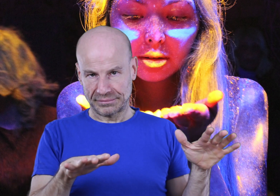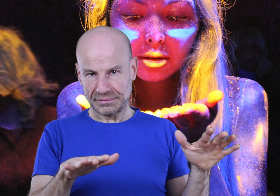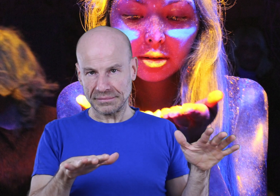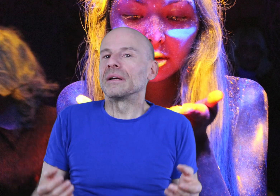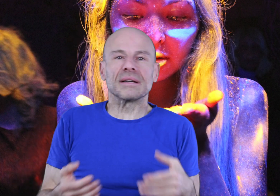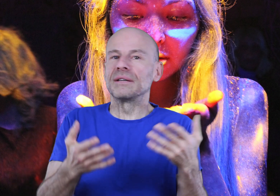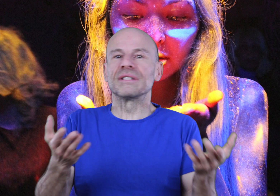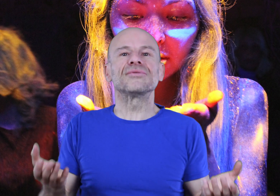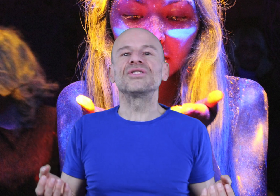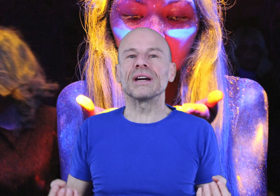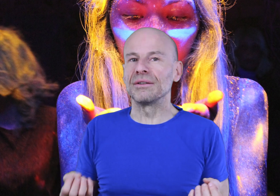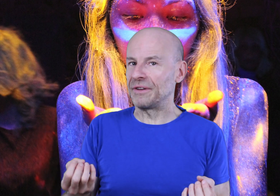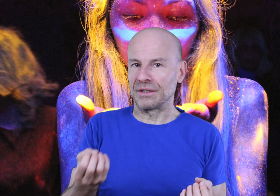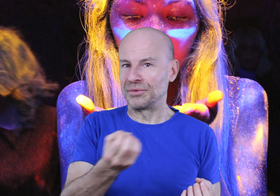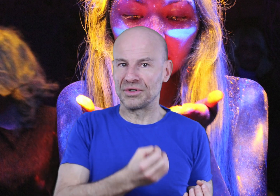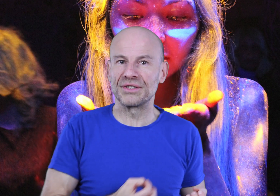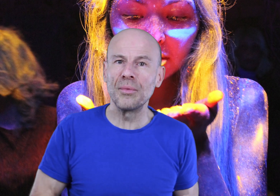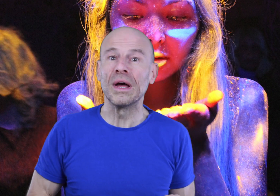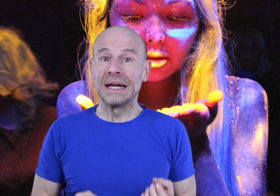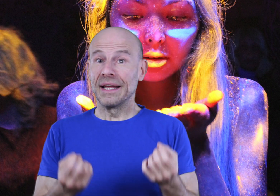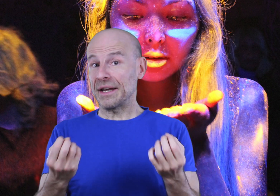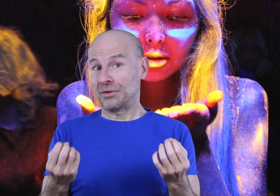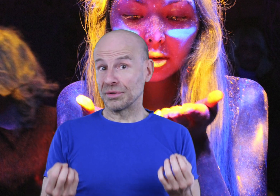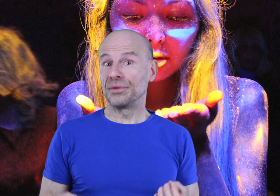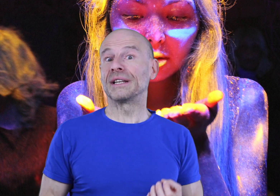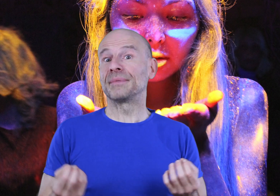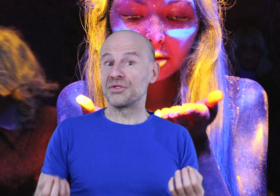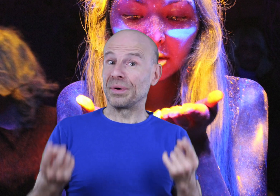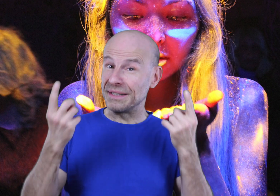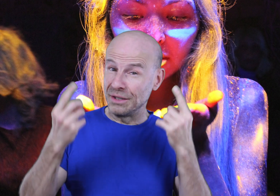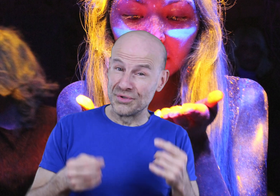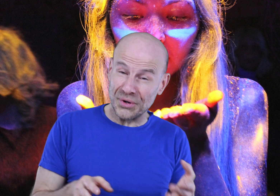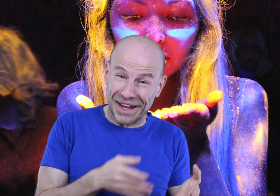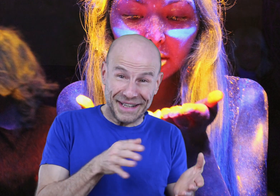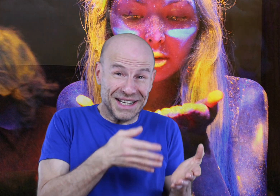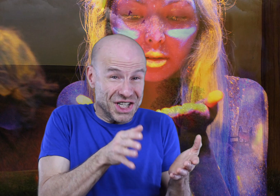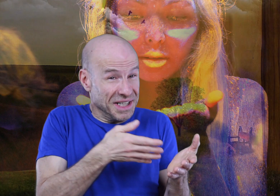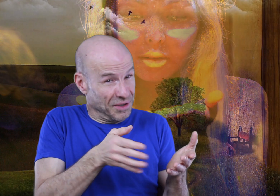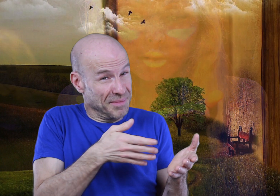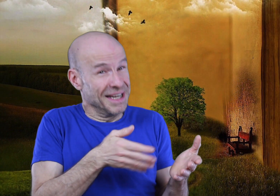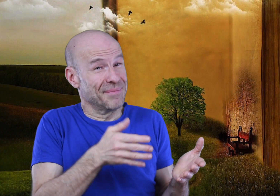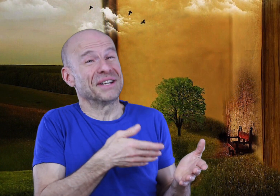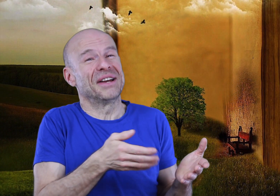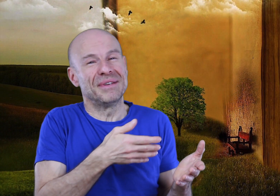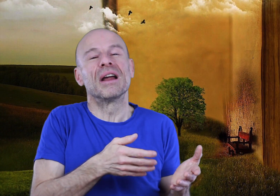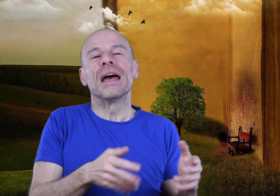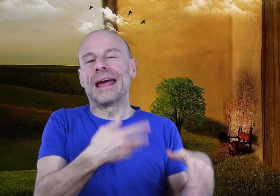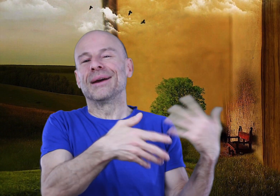Car ce qui vous est suggéré de faire dans mon enregistrement n’est rien d’autre qu’une adaptation pratique du secret caché dans les milliers de pages de la Bible et